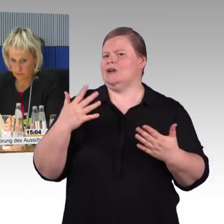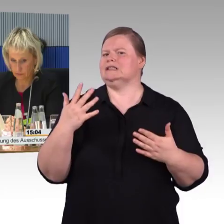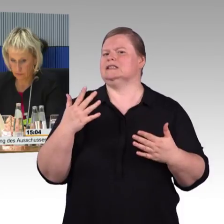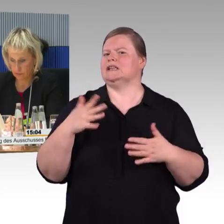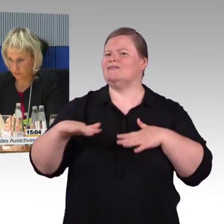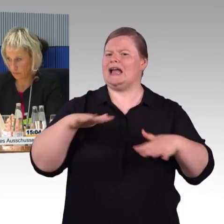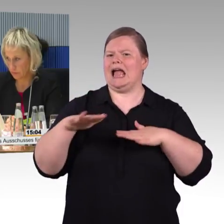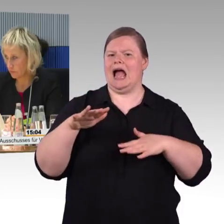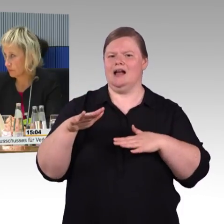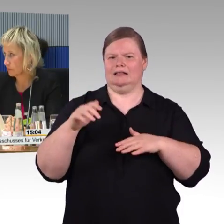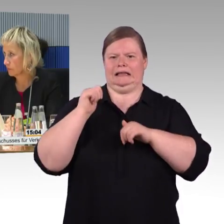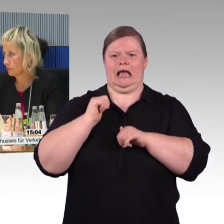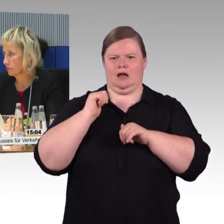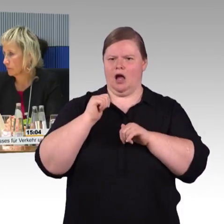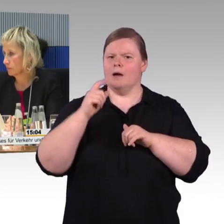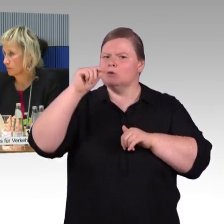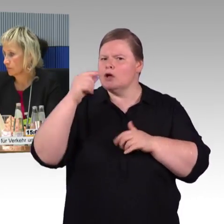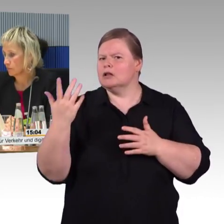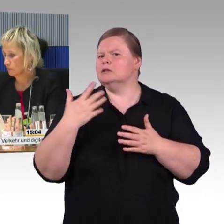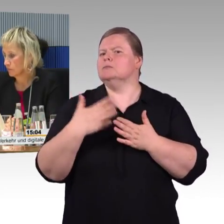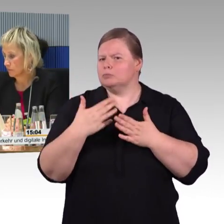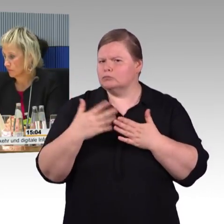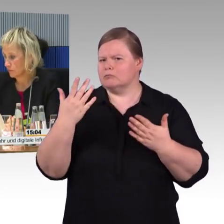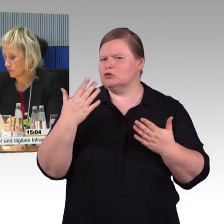aber aus Sicht des Betroffenen, der einen barrierefreien Reiseweg